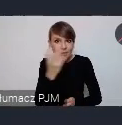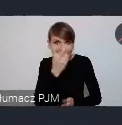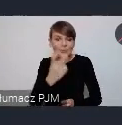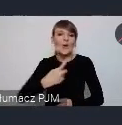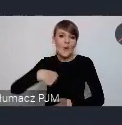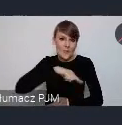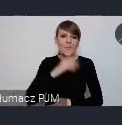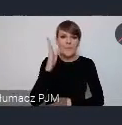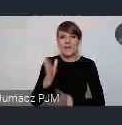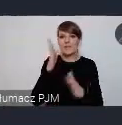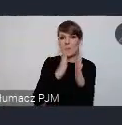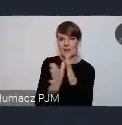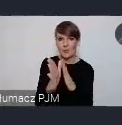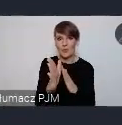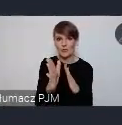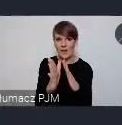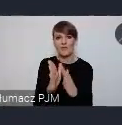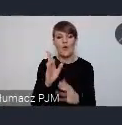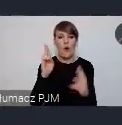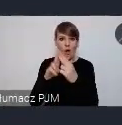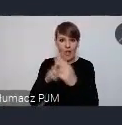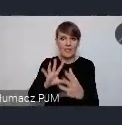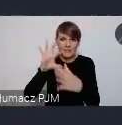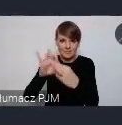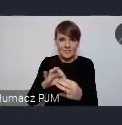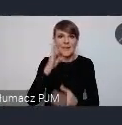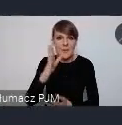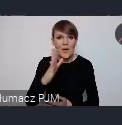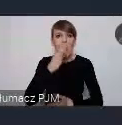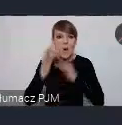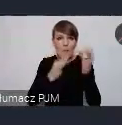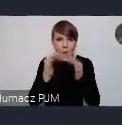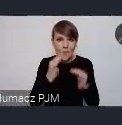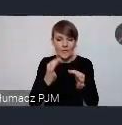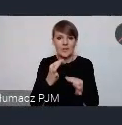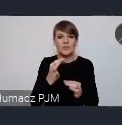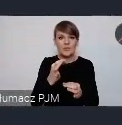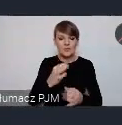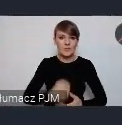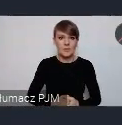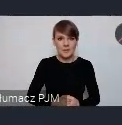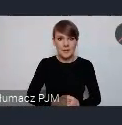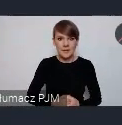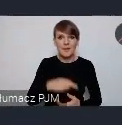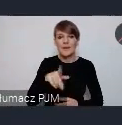będziemy, nawiążemy kontakt i opowiemy z czym to się wiąże. Jak to wyglada.